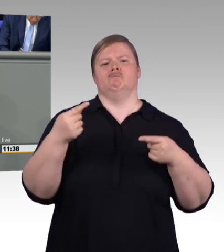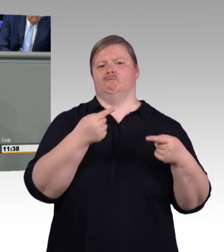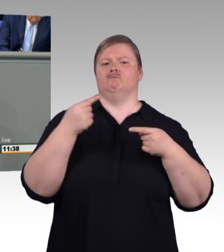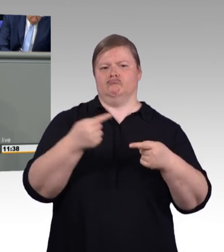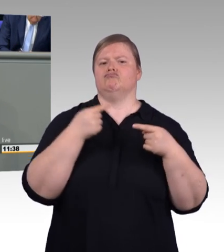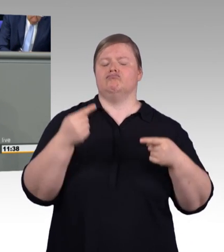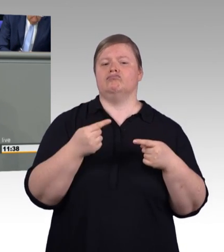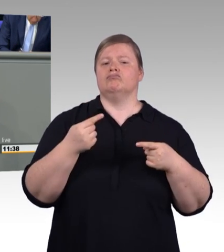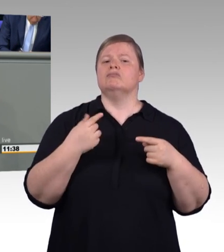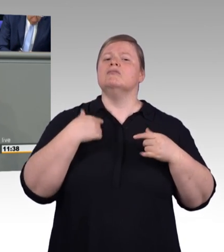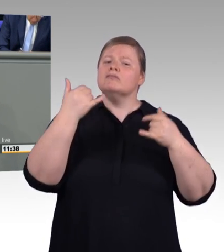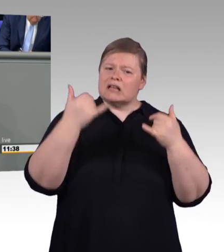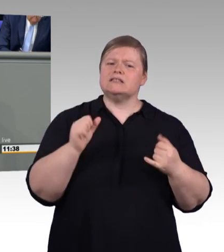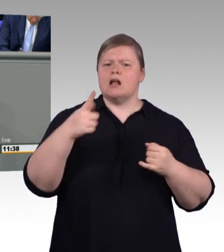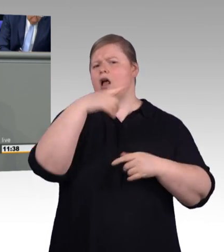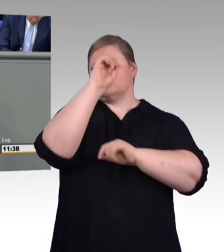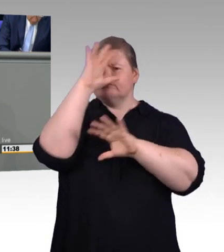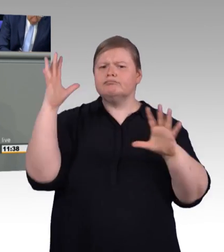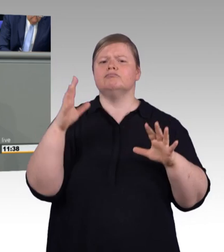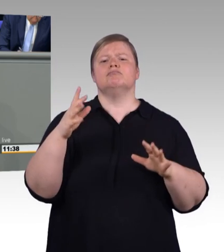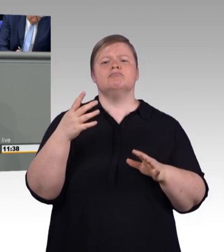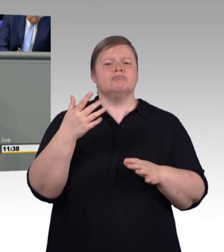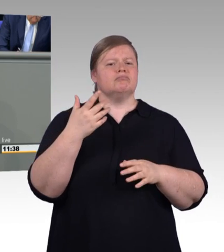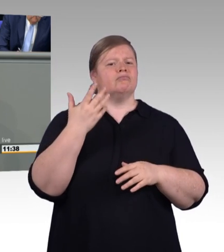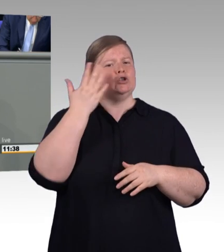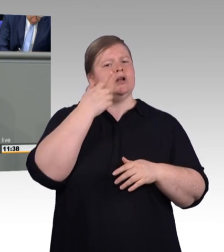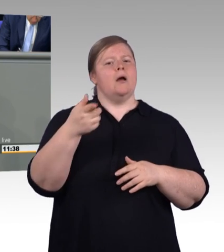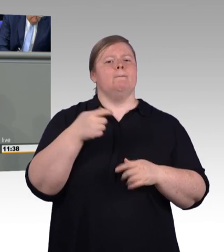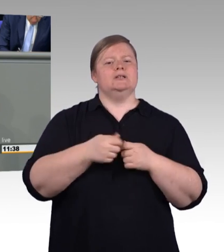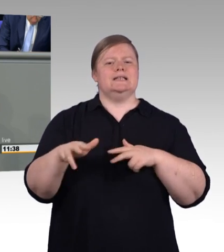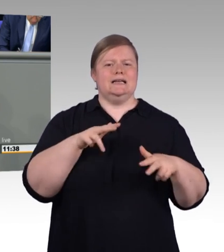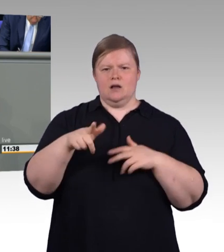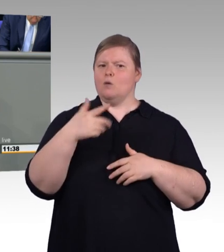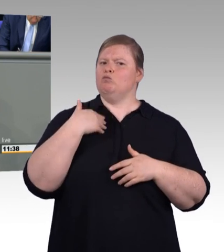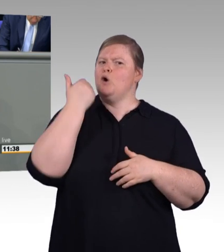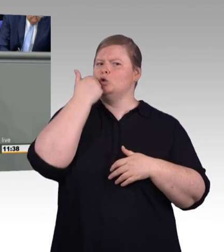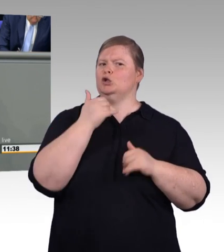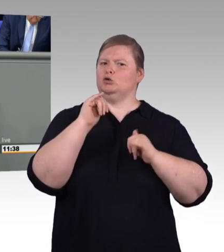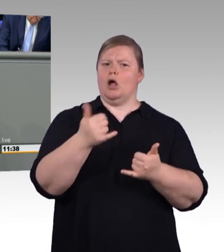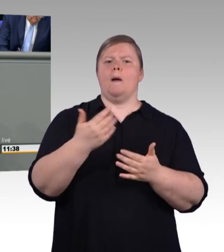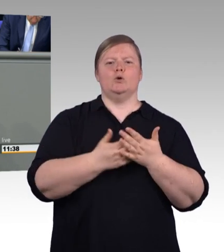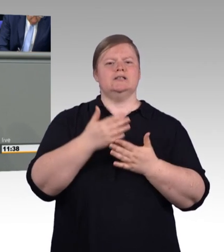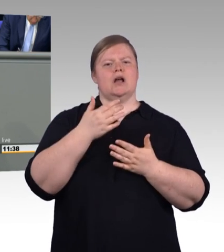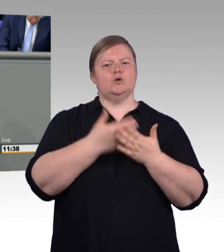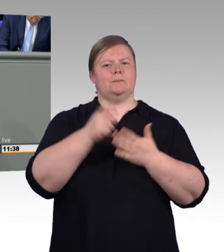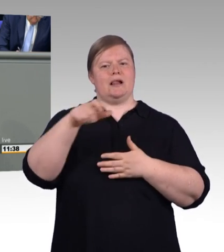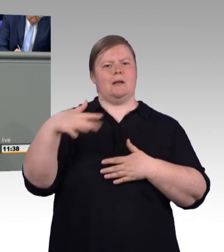meine Damen und Herren, es ist das Geld der Betriebe, über das die Regierung verfügt, (Zwischenruf) als handele es sich um Steuergelder.